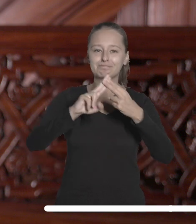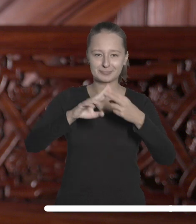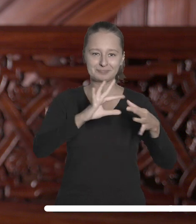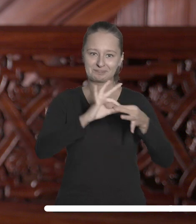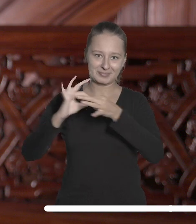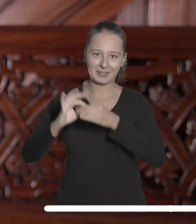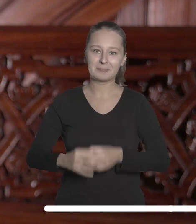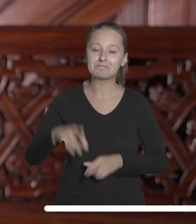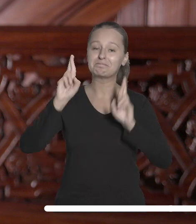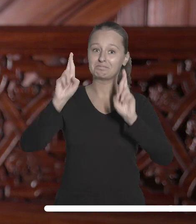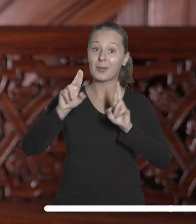Niech to będzie dobry rok.